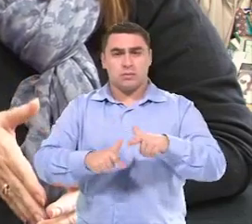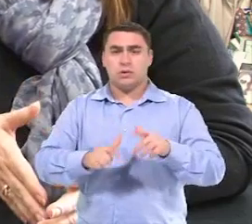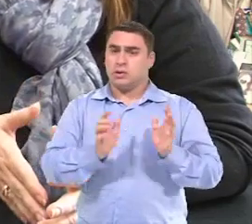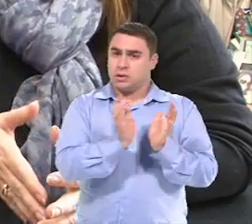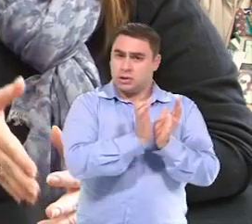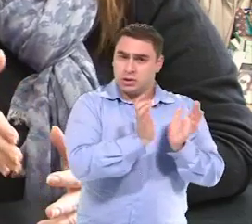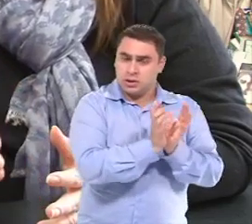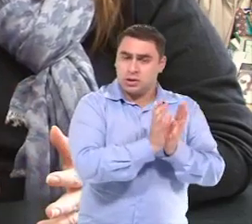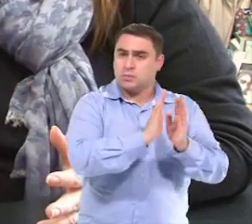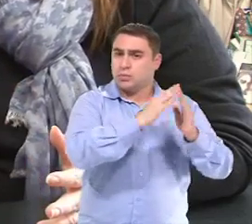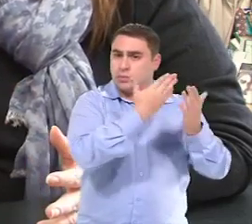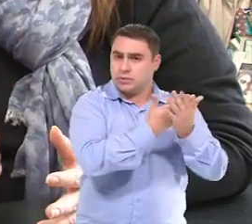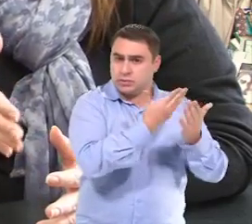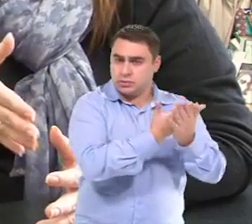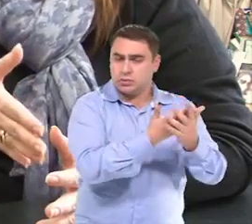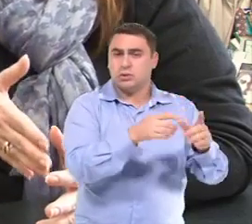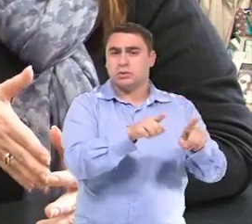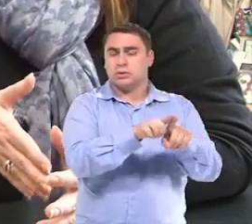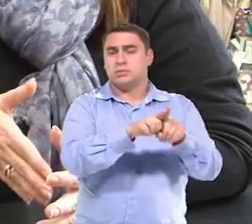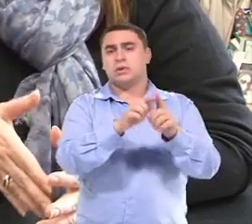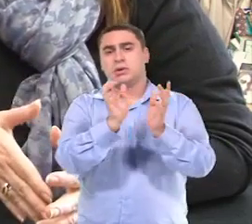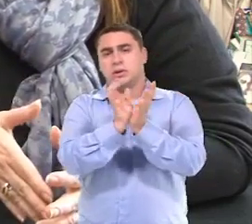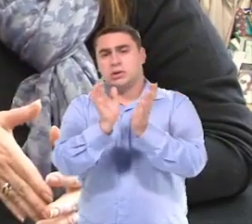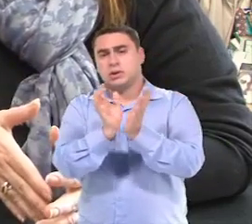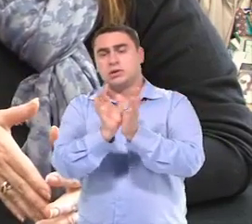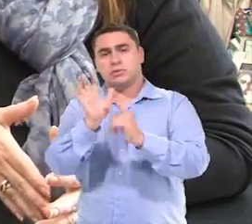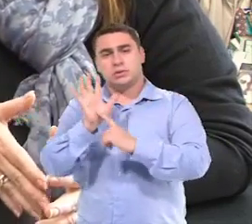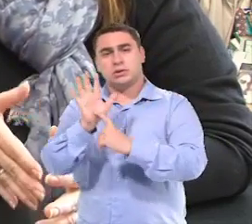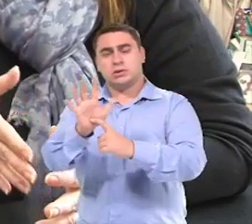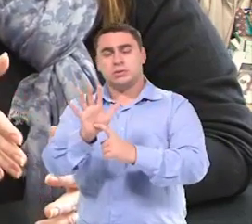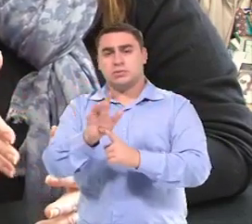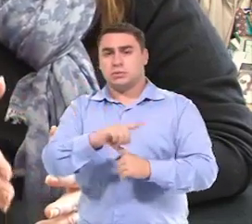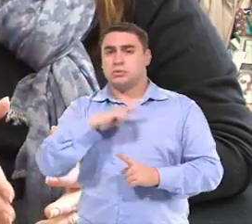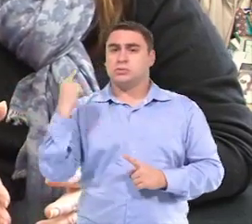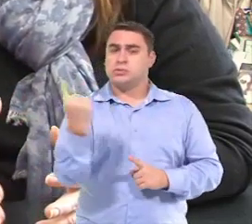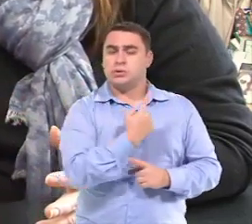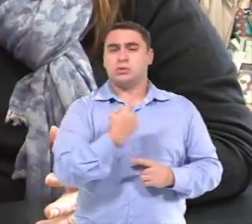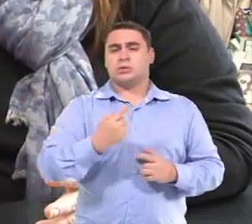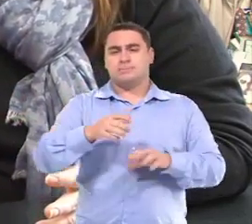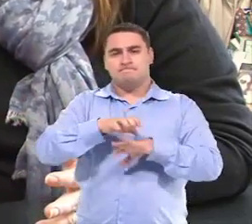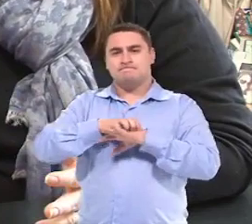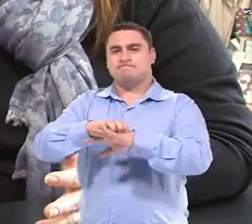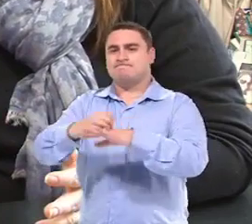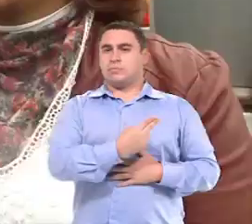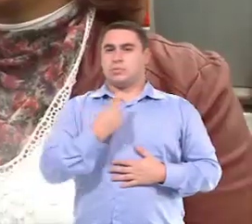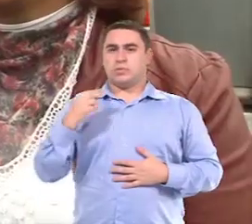Seja das equipes, das escolas, seja da equipe de atendimento Nós precisávamos desse transporte.